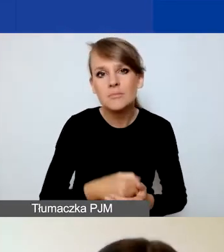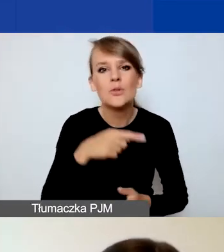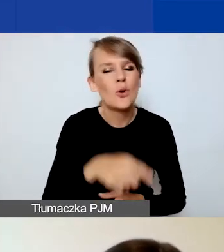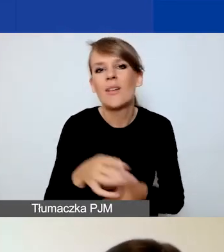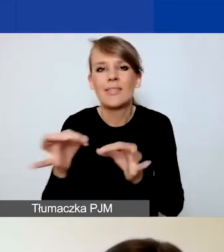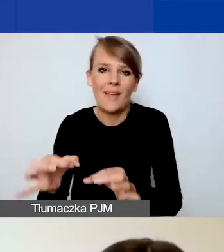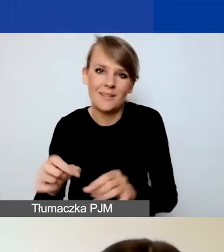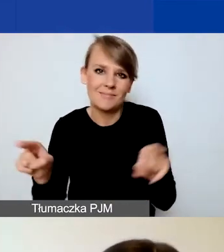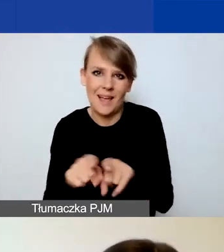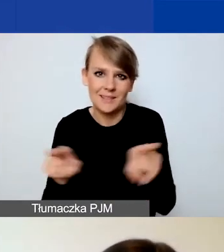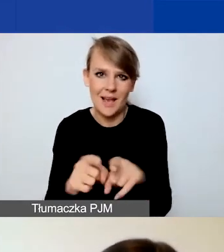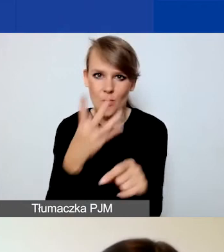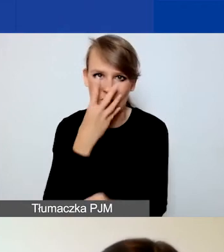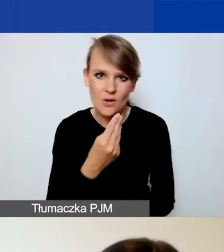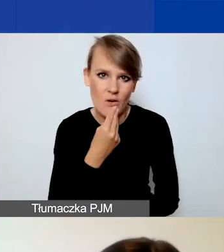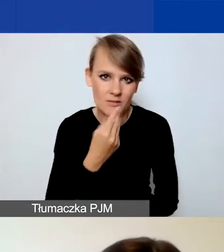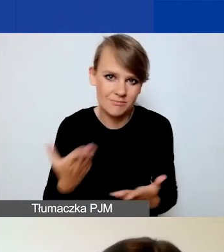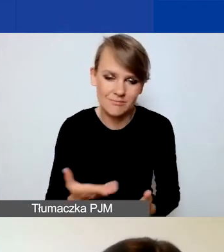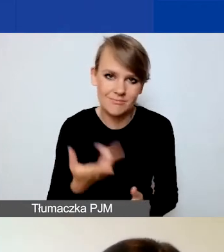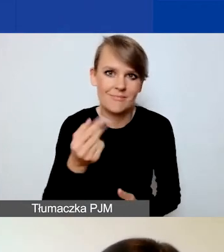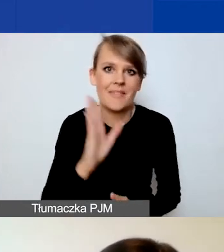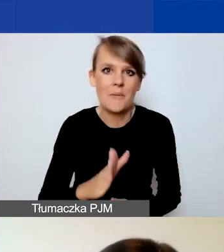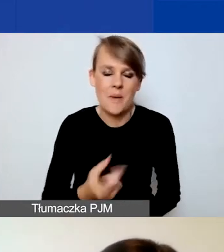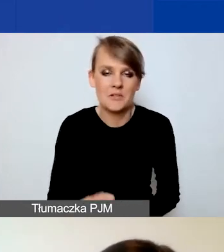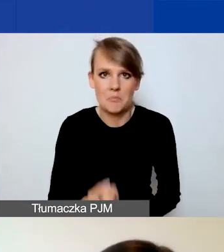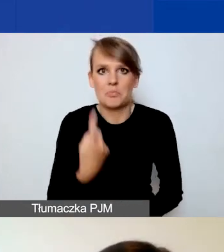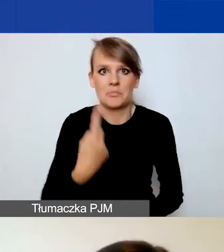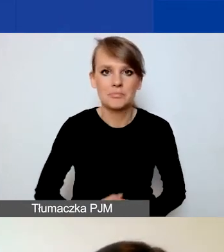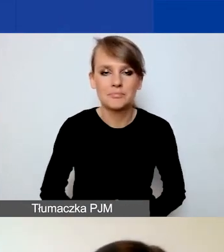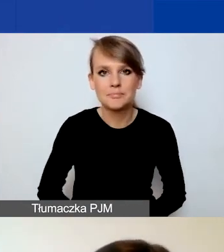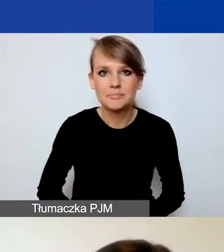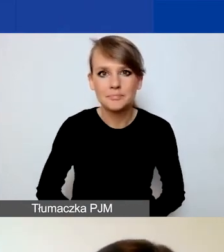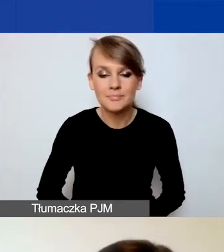Więc tu nic nie powinno państwa zaskoczyć. Gdy zostanie utworzony nowy wniosek,